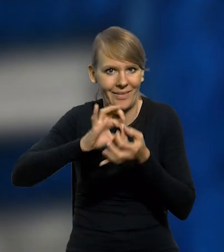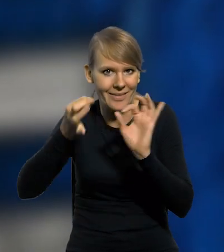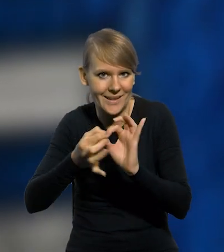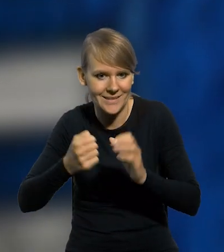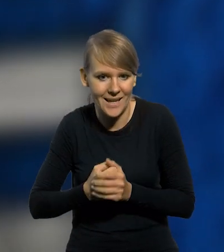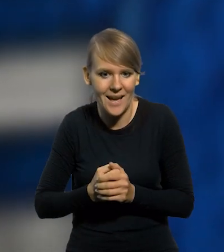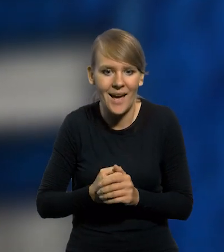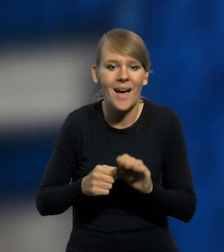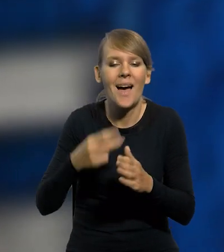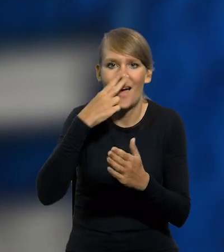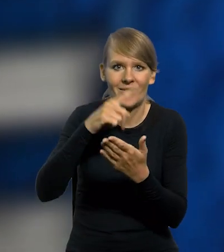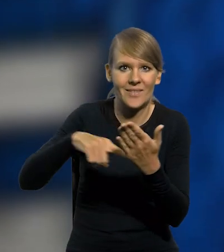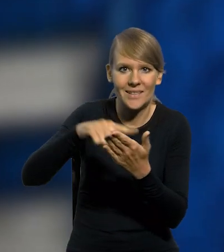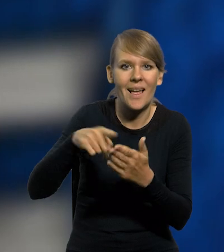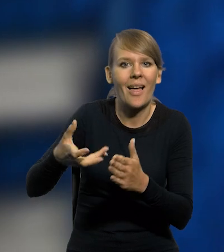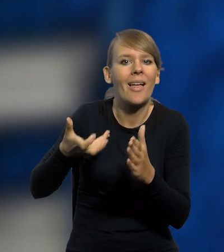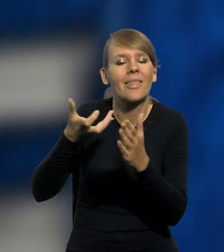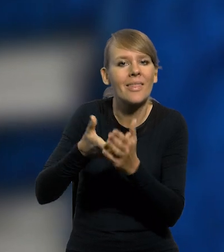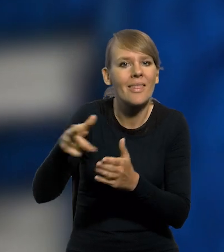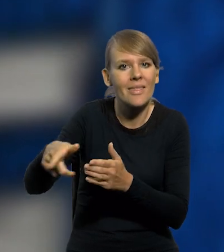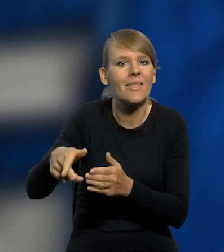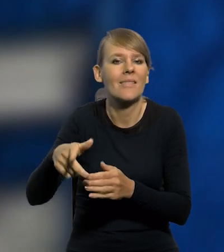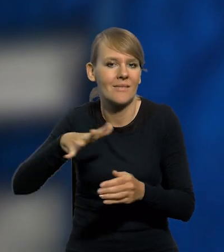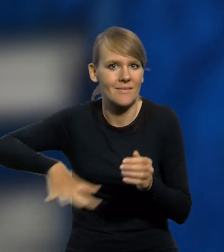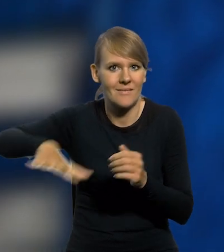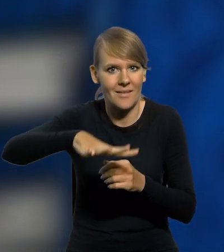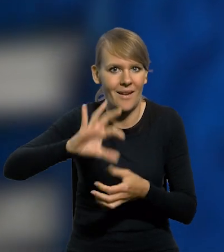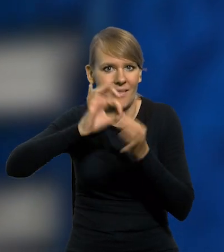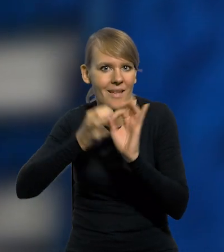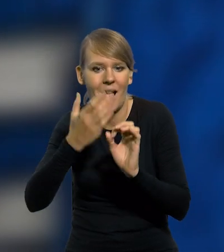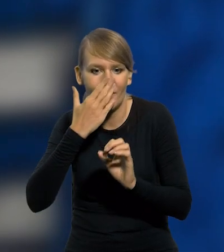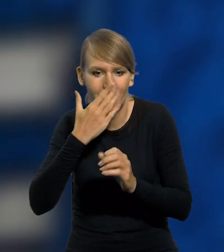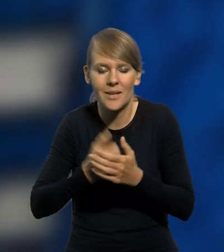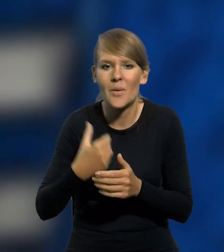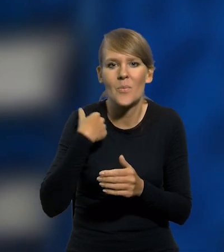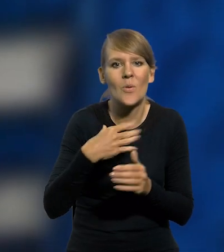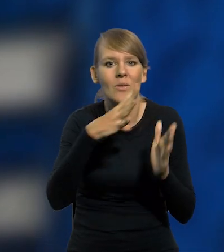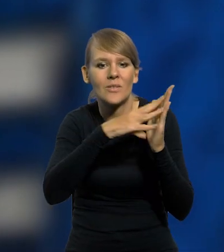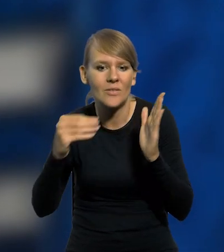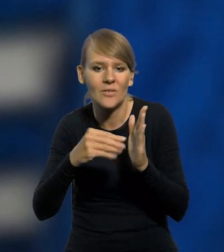której awers przedstawia plan gdyńskiego portu. Jako wzór posłużył plan w postaci światło kopii kolorowanej